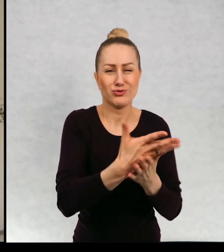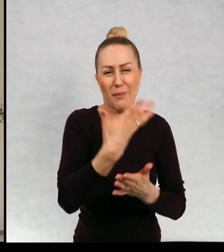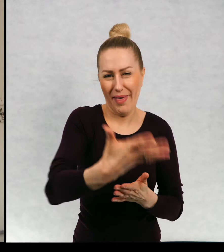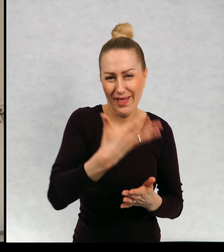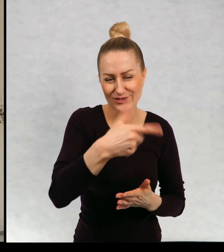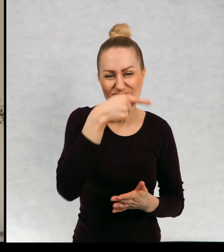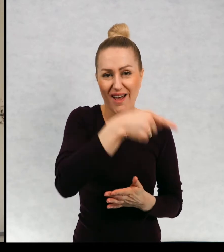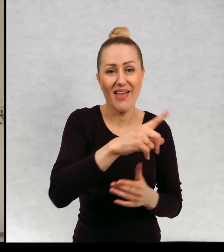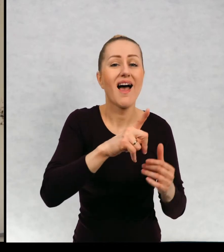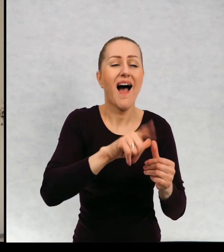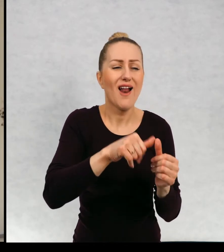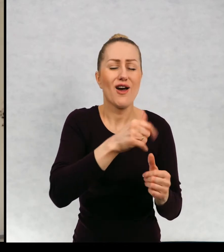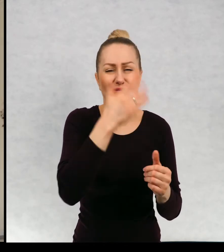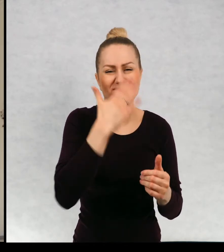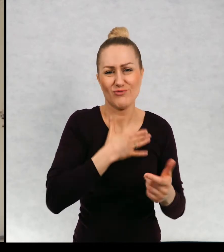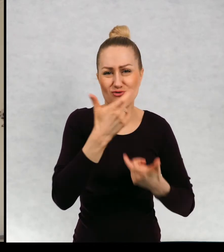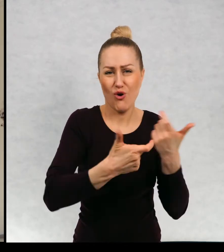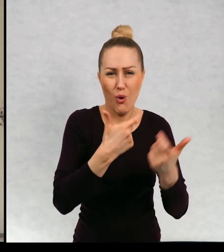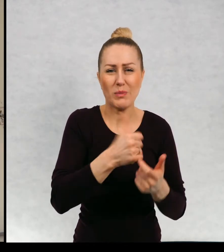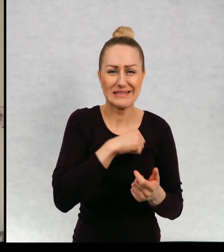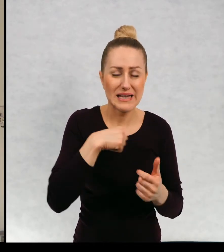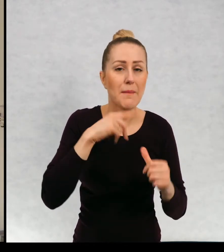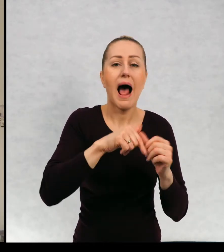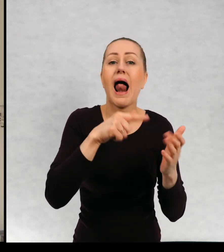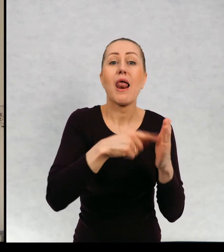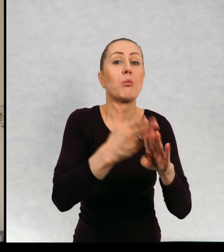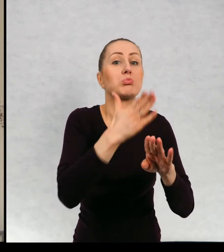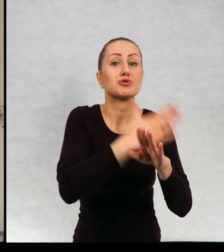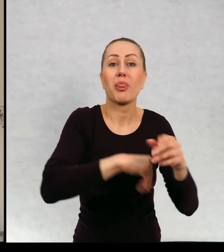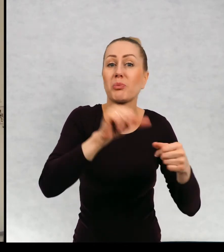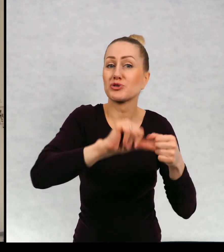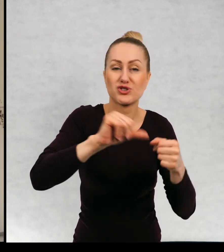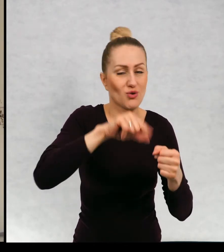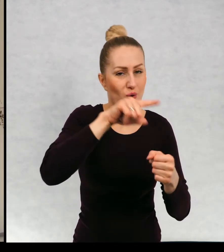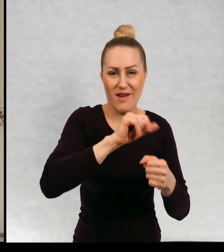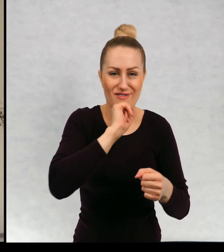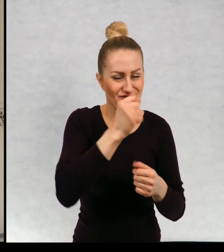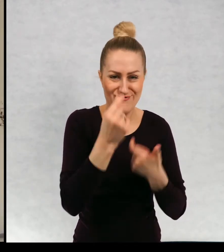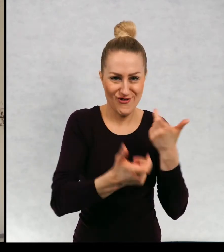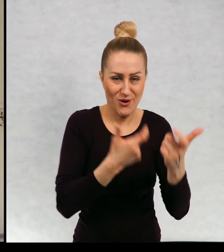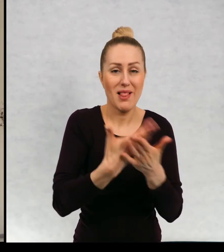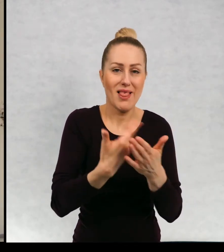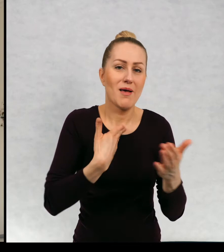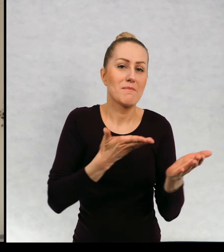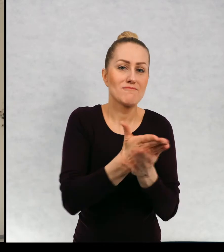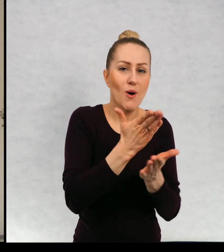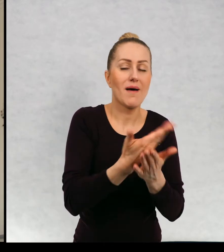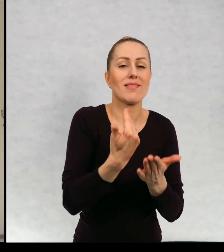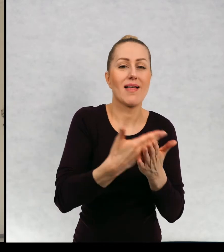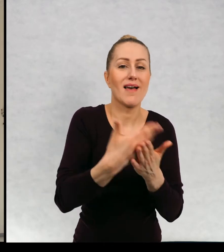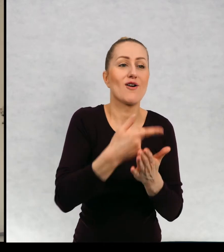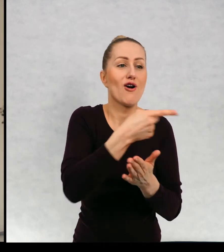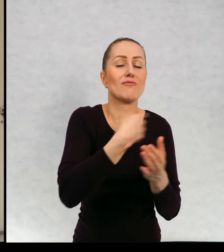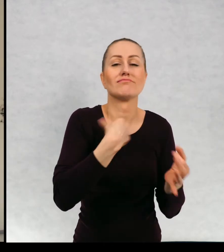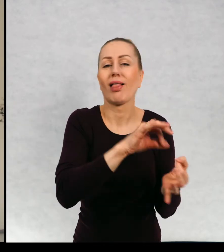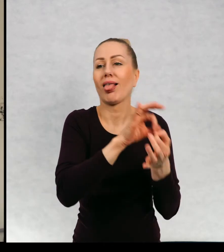to sama, ale nigdy rano przed wyjściem do przedszkola i przedszkole przylega do mojej szkoły, dlatego to ja ją odprowadzam.